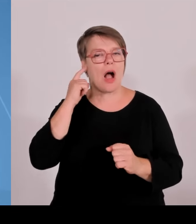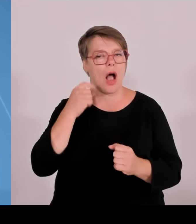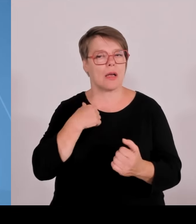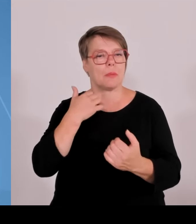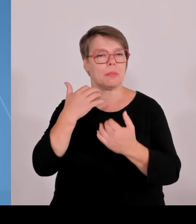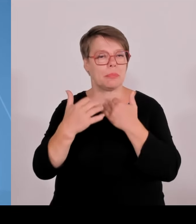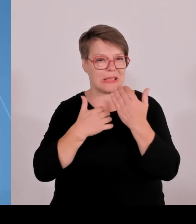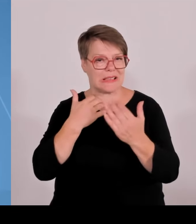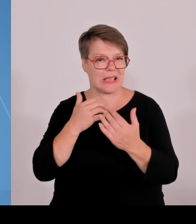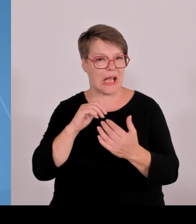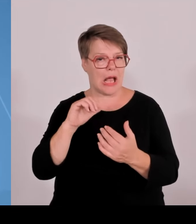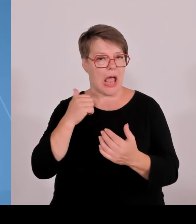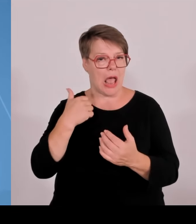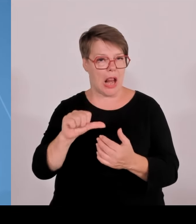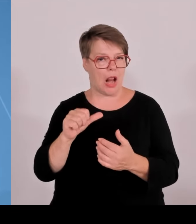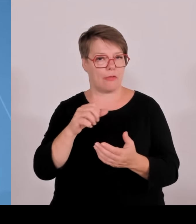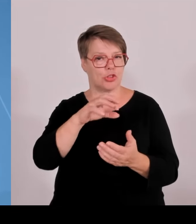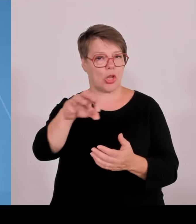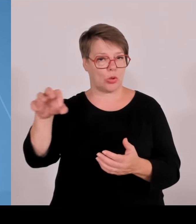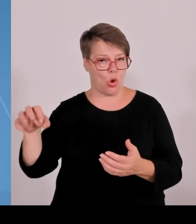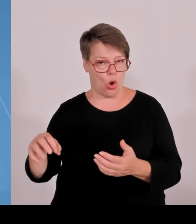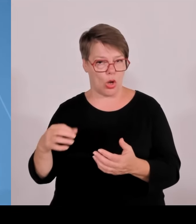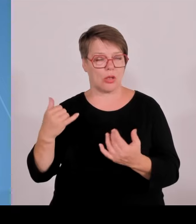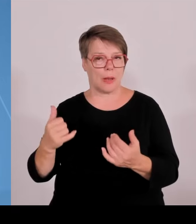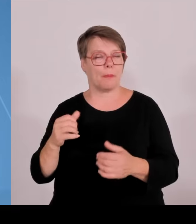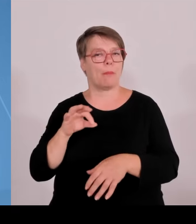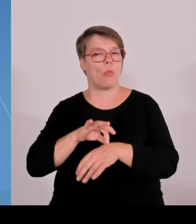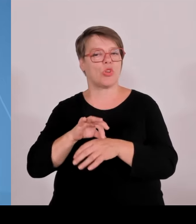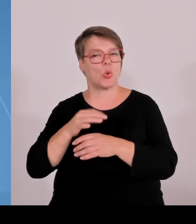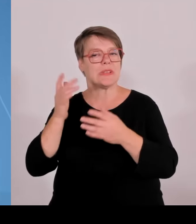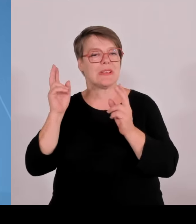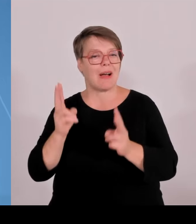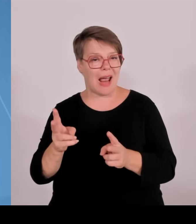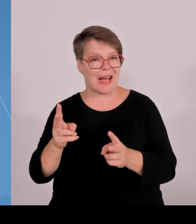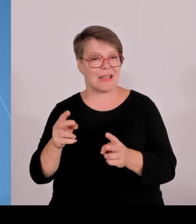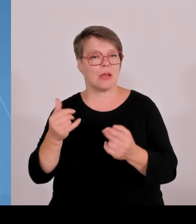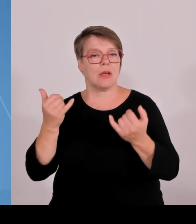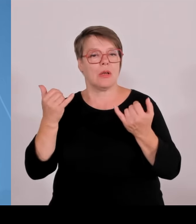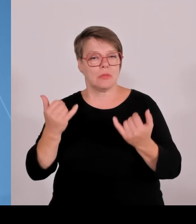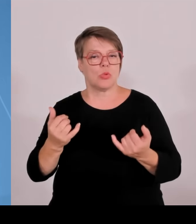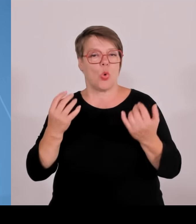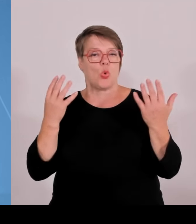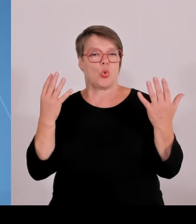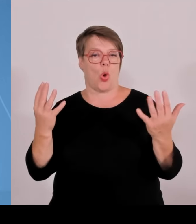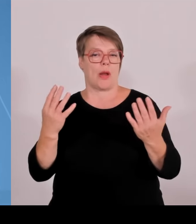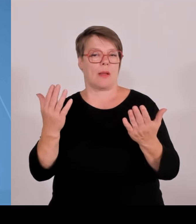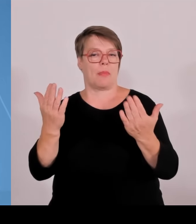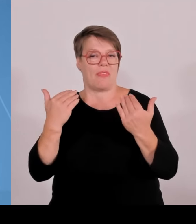München mit Regensburg und Nürnberg zusammen im Bereich von Physical and Biomedical Engineering. Augsburg war erfolgreich mit